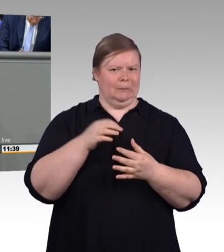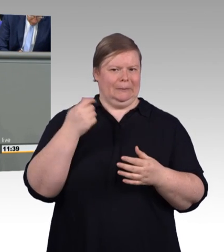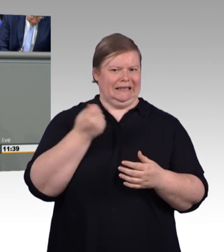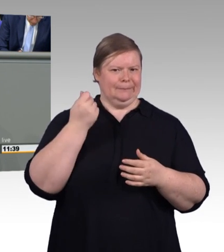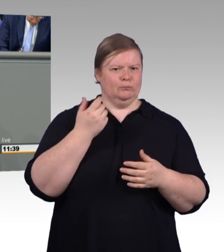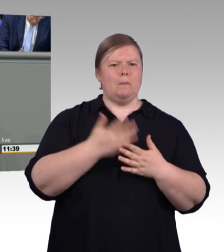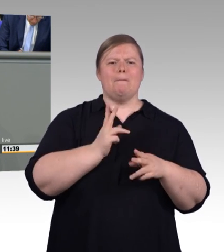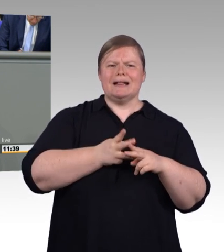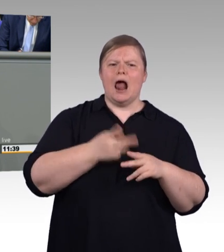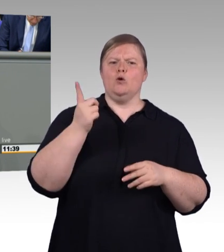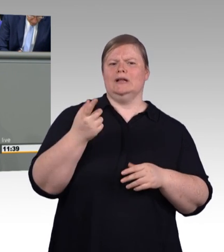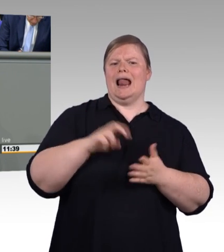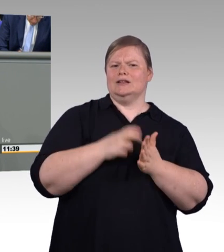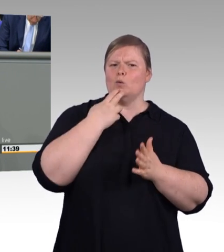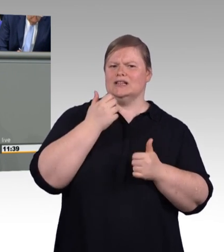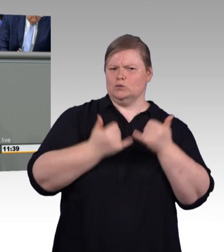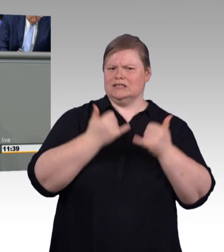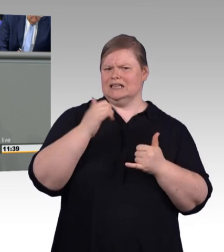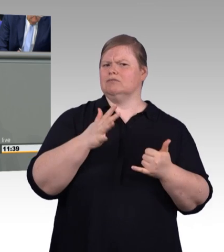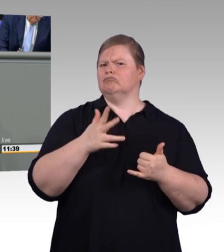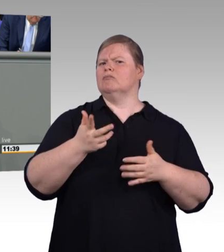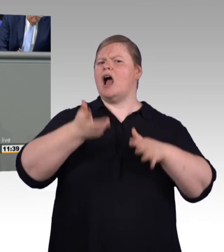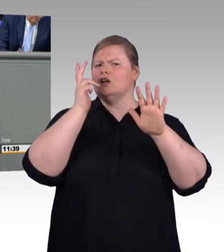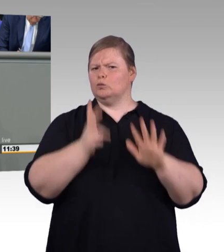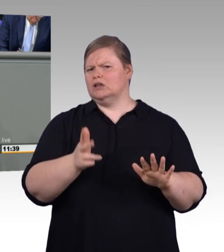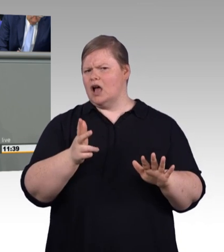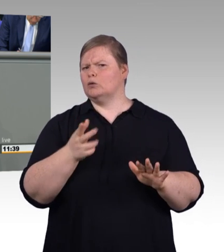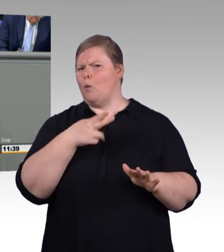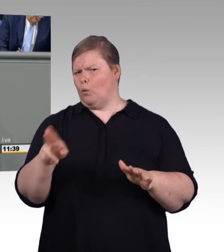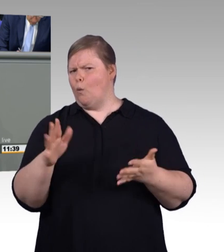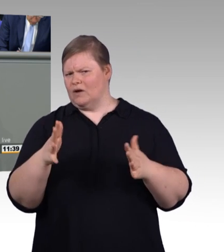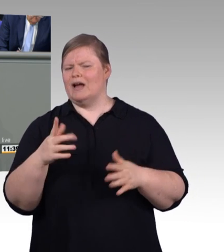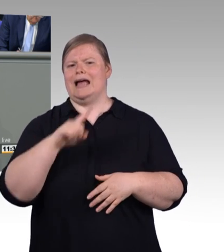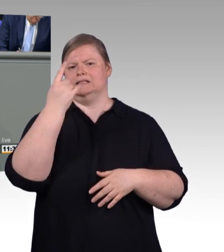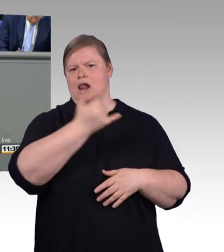Deshalb ist die vorgesehene Neuregelung zur Mindestausbildungsvergütung für Hans-Jürgen Urban,